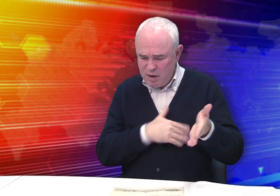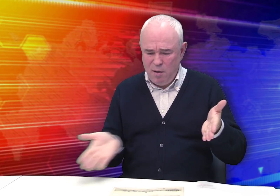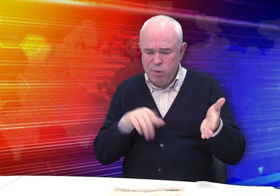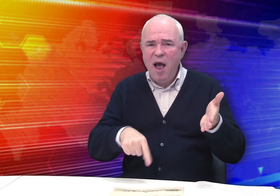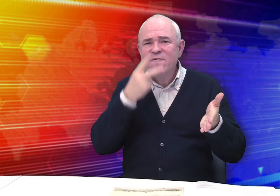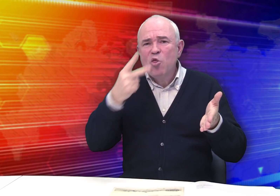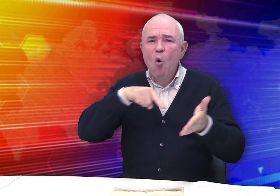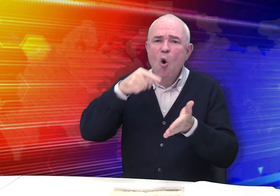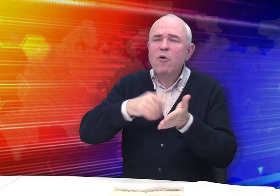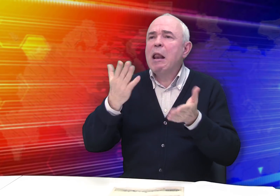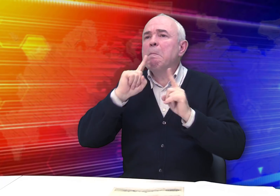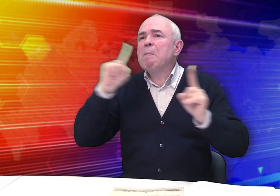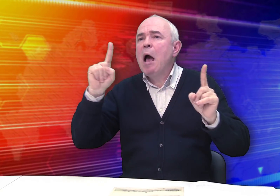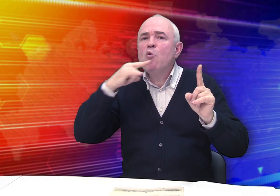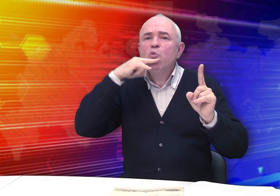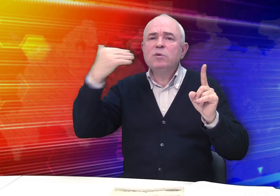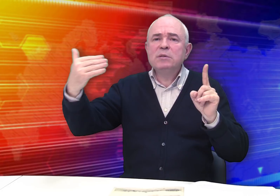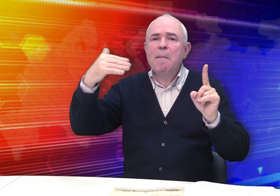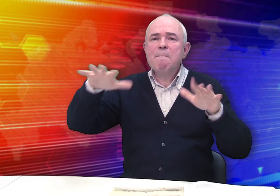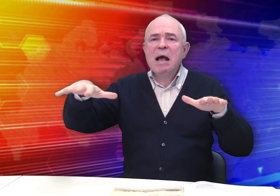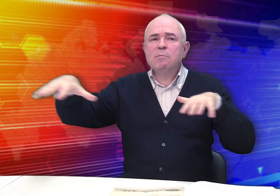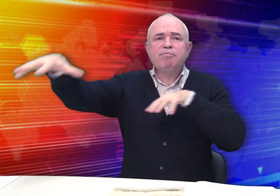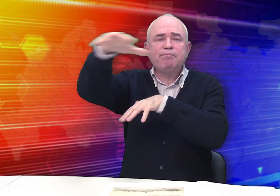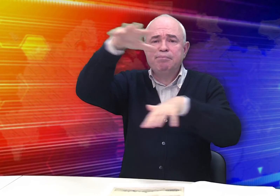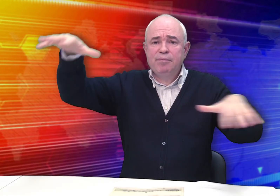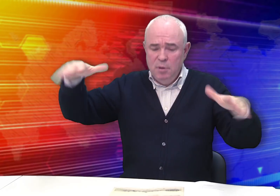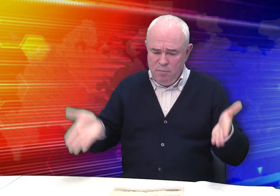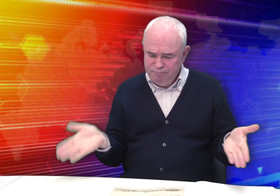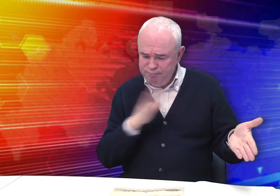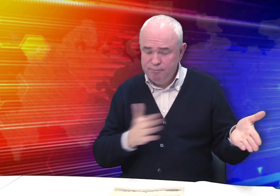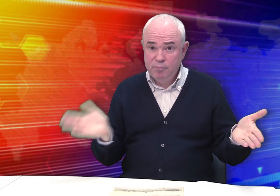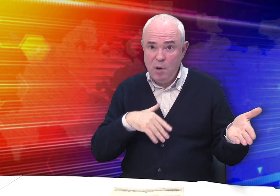с видами городов и местностей России.